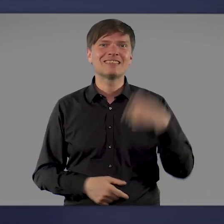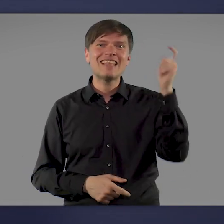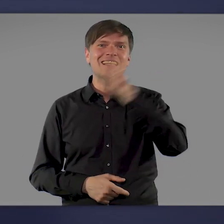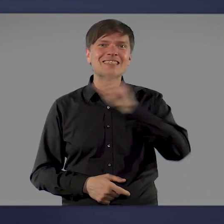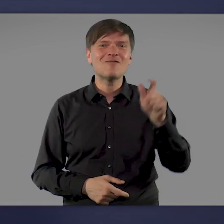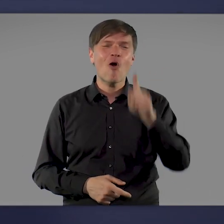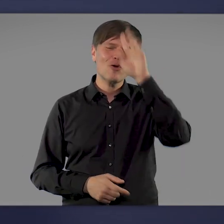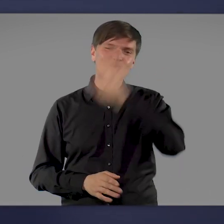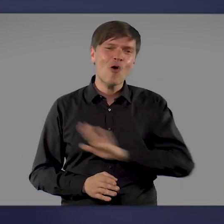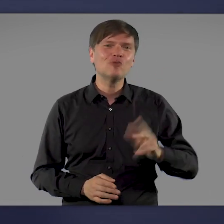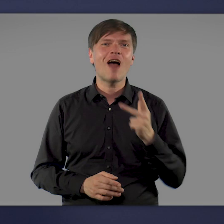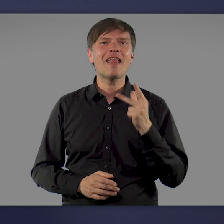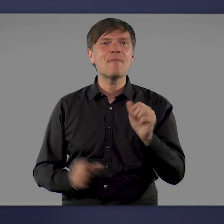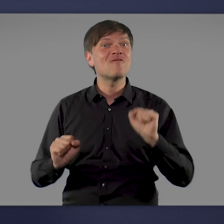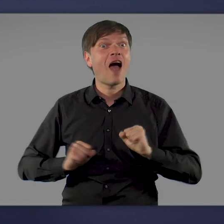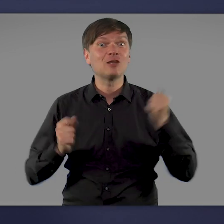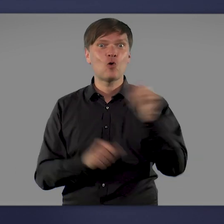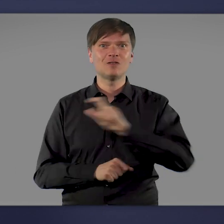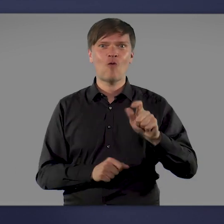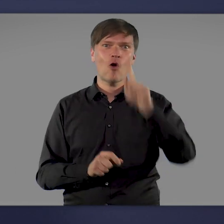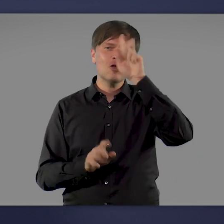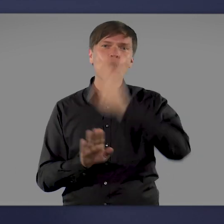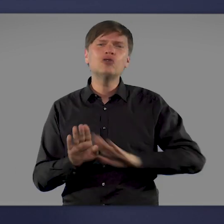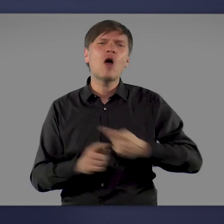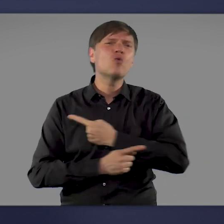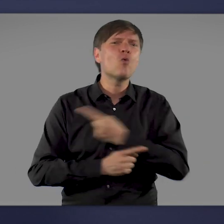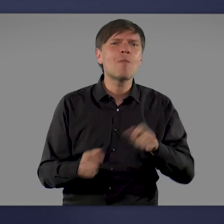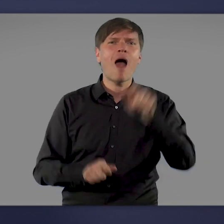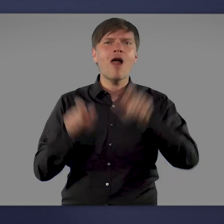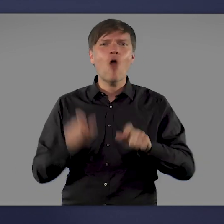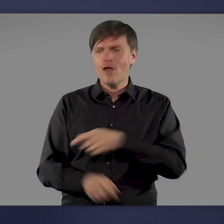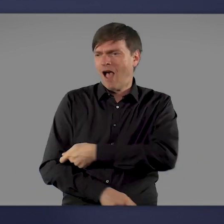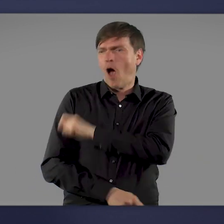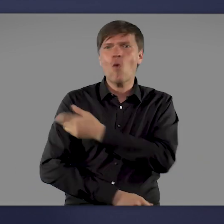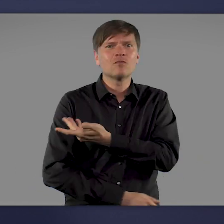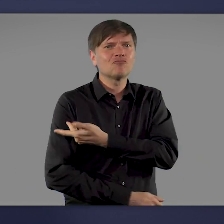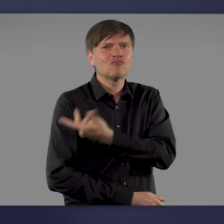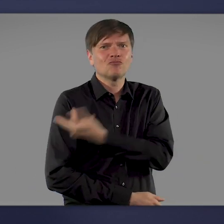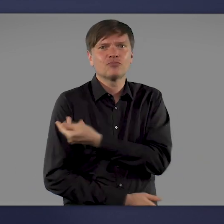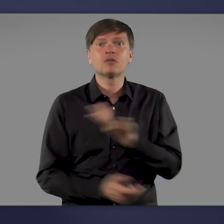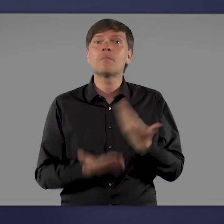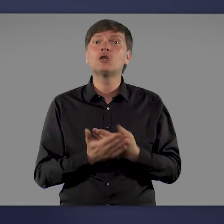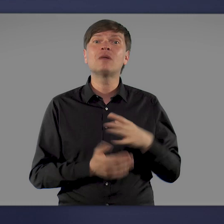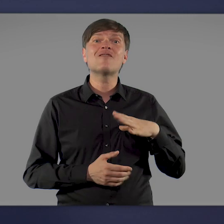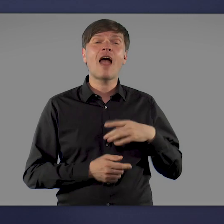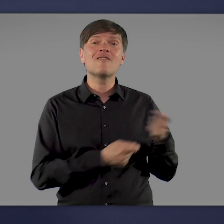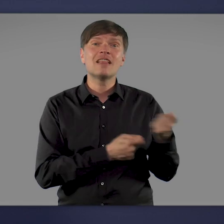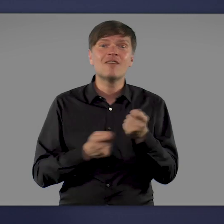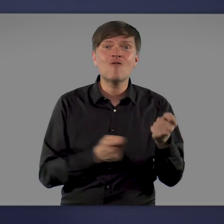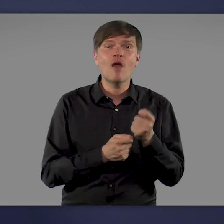deutschlandweit eine Impfaktionswoche. Im ganzen Land werden die Ärmel hochgekrempelt: bei Freiwilligen Feuerwehren, in der Straßenbahn,